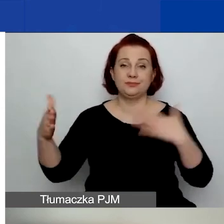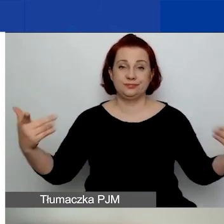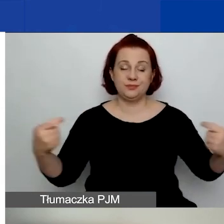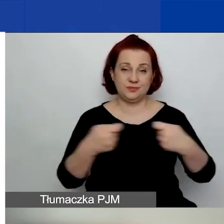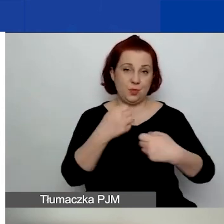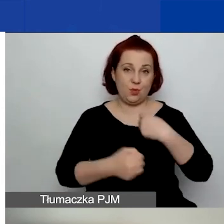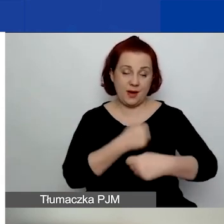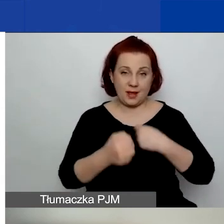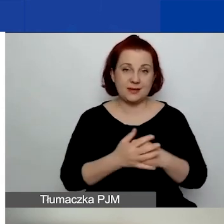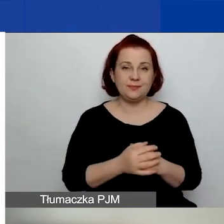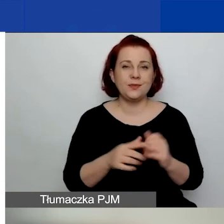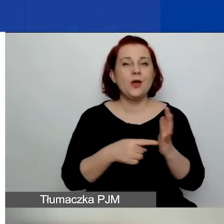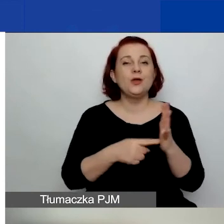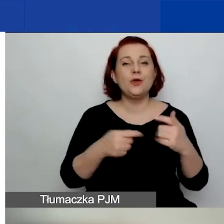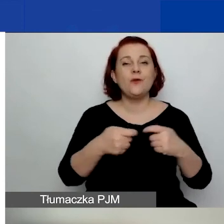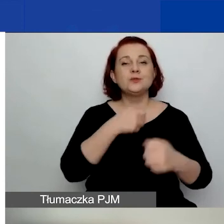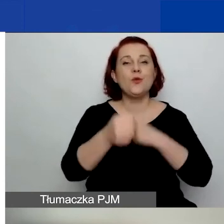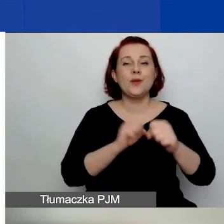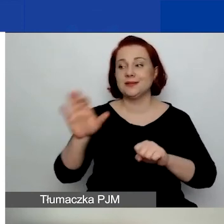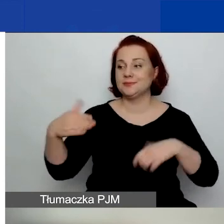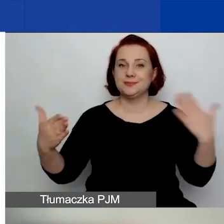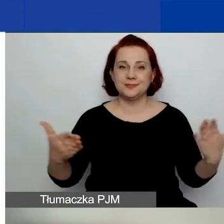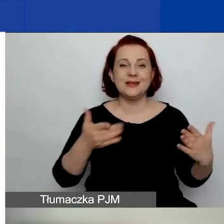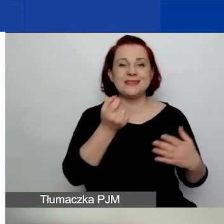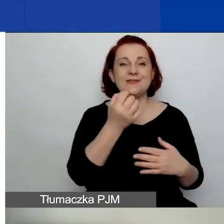O współpracy dwustronnej będzie za chwilę mówiła Ewa Stokłuska.